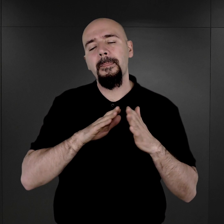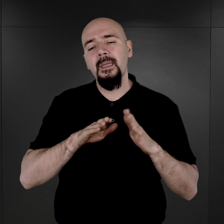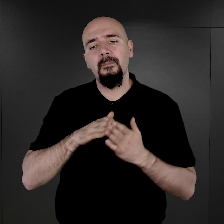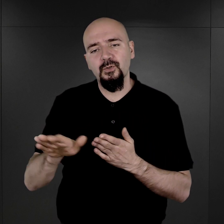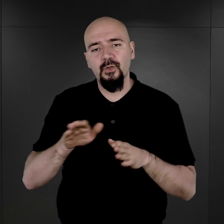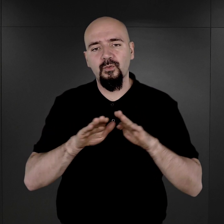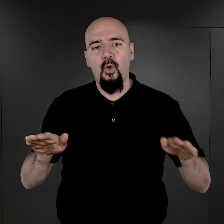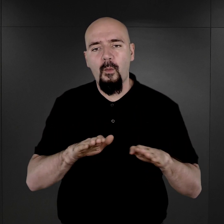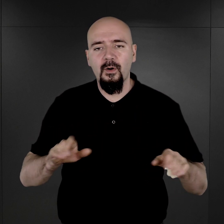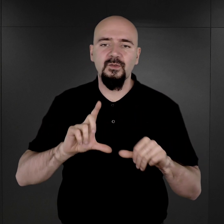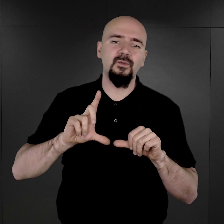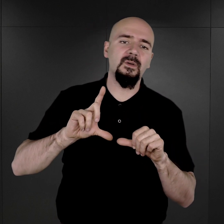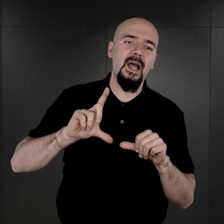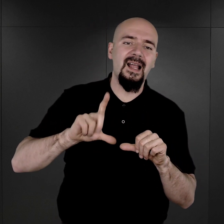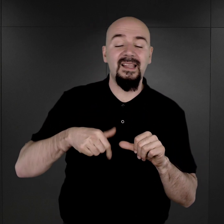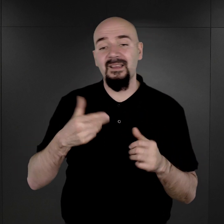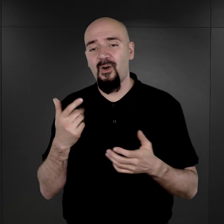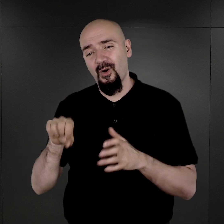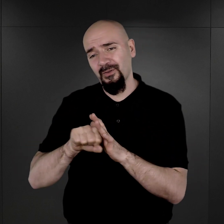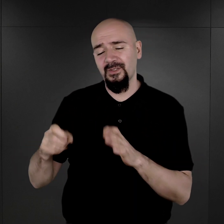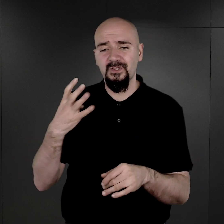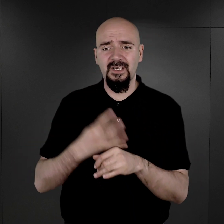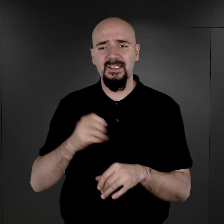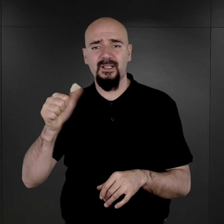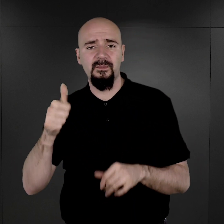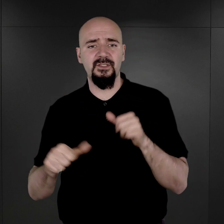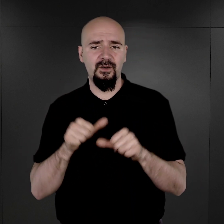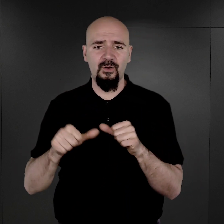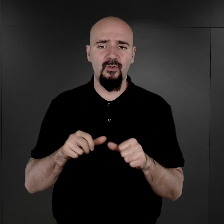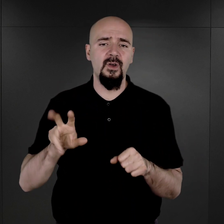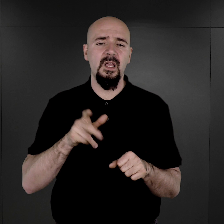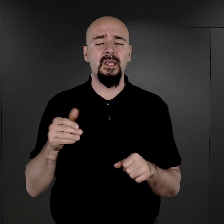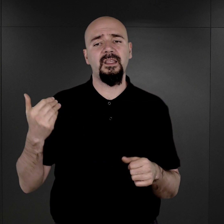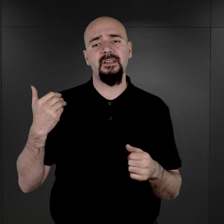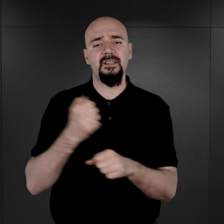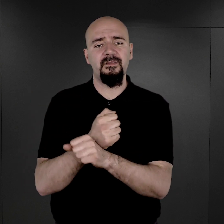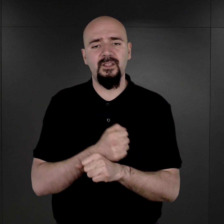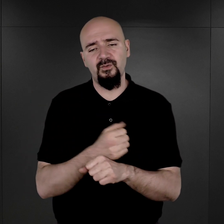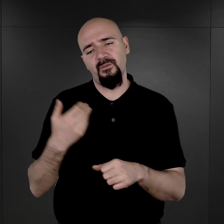tylko dopiero od roku mniej więcej 1941, kiedy już tych więźniów było coraz więcej,